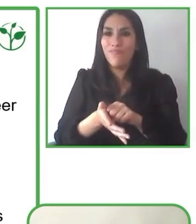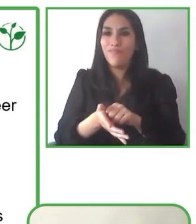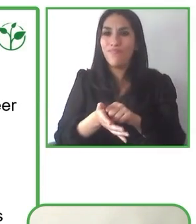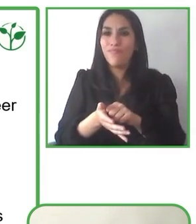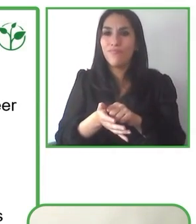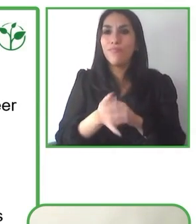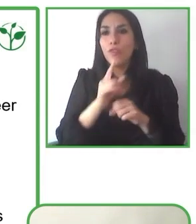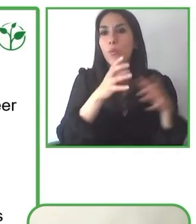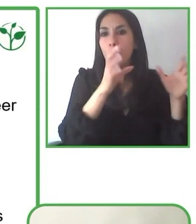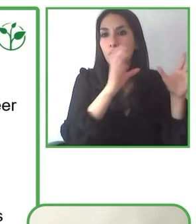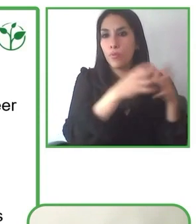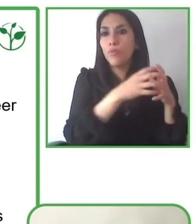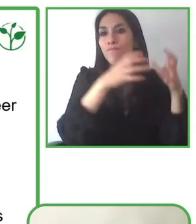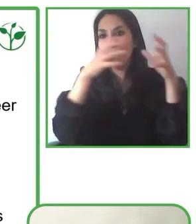Muchas gracias por la pregunta.